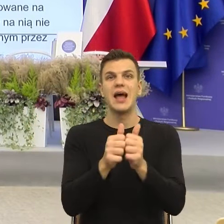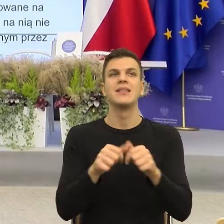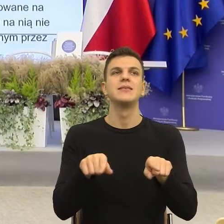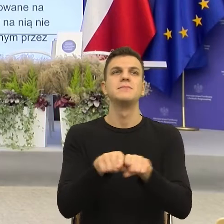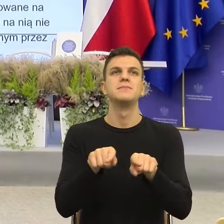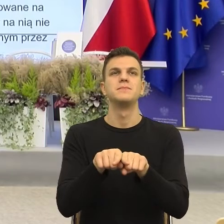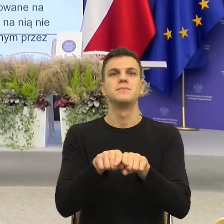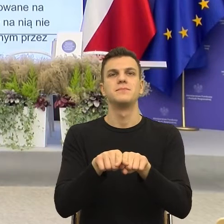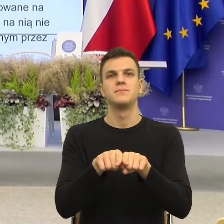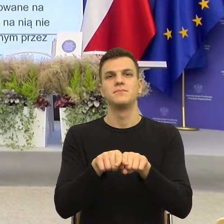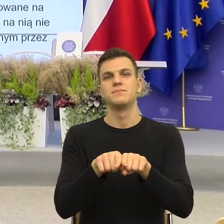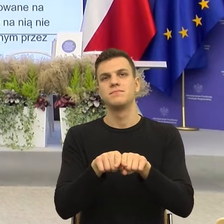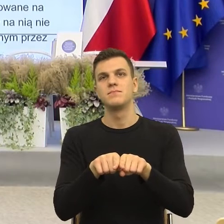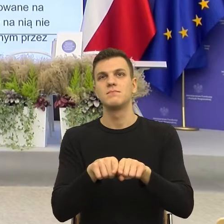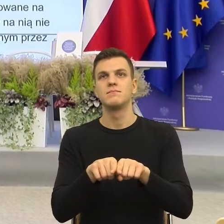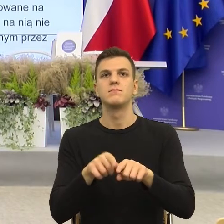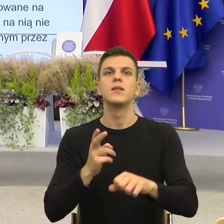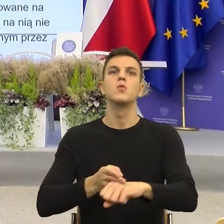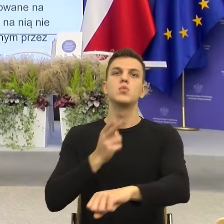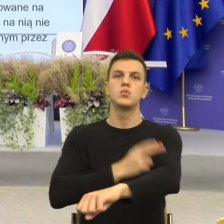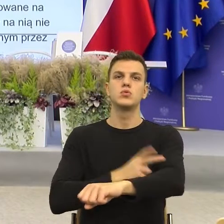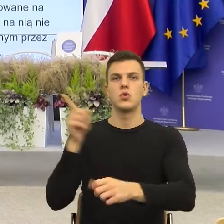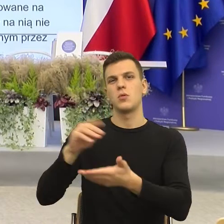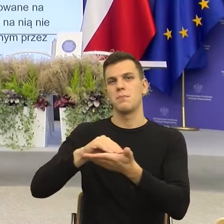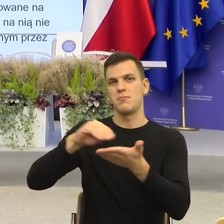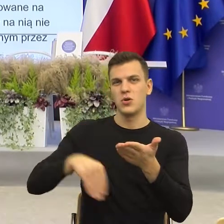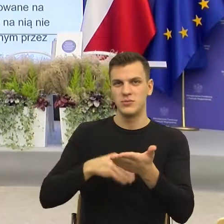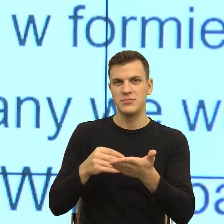którego moim zdaniem urząd podpisujący Państwa